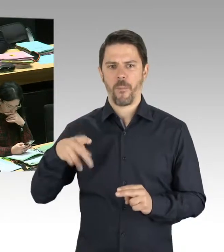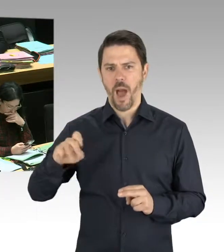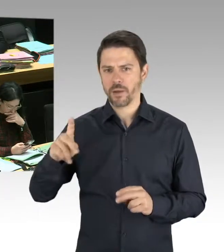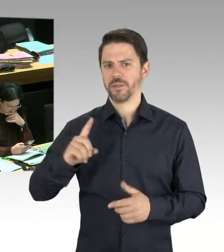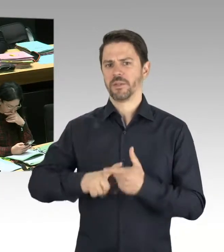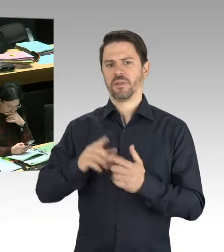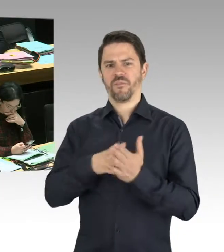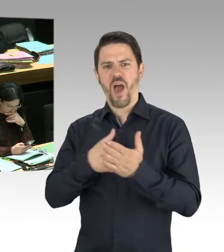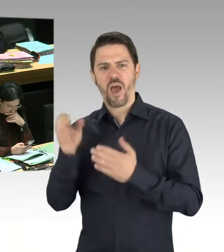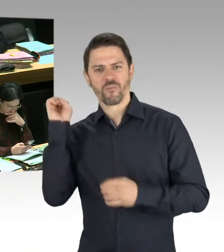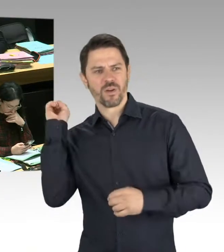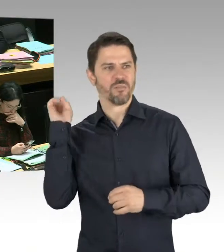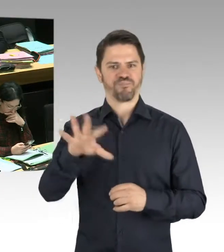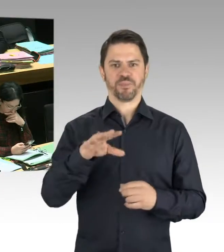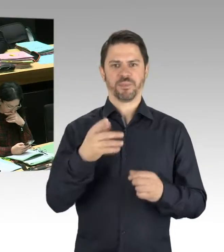Bitte schön.